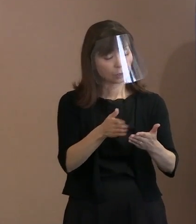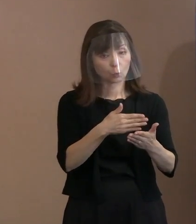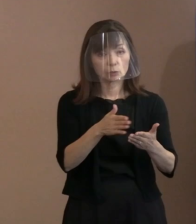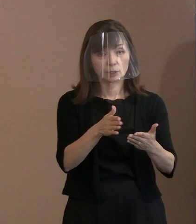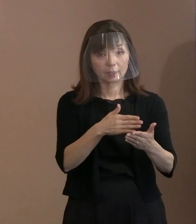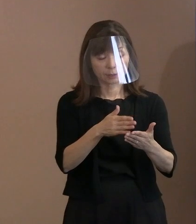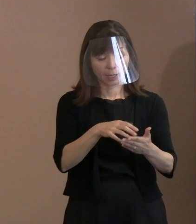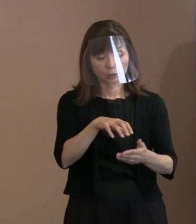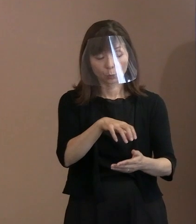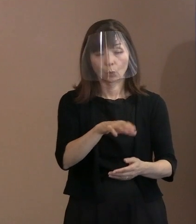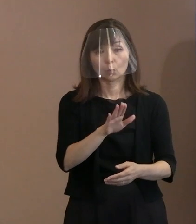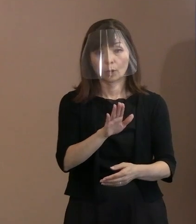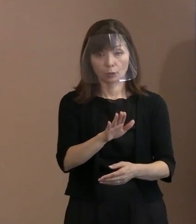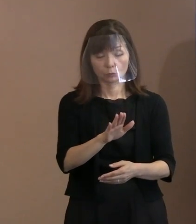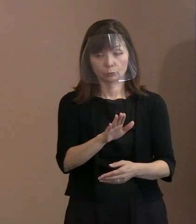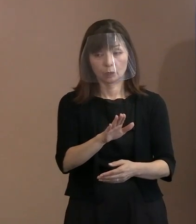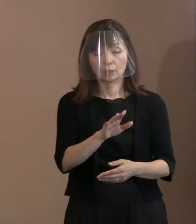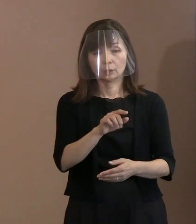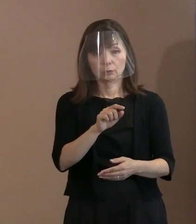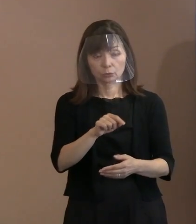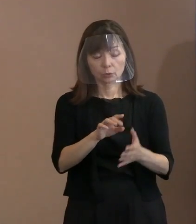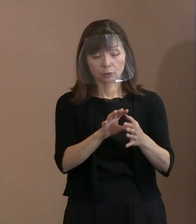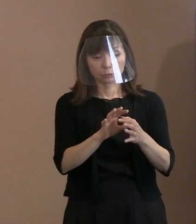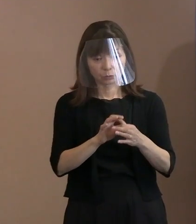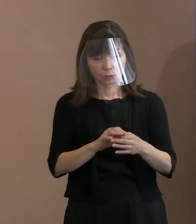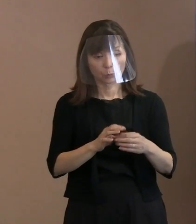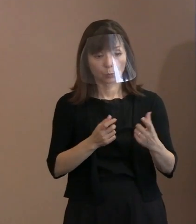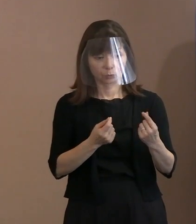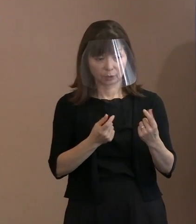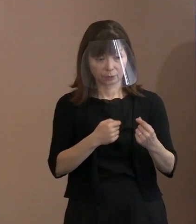そういった気持ちが 反映されているんですか｡ (市長)はい｡